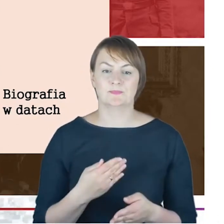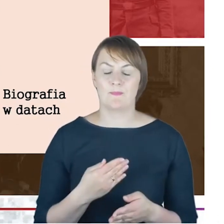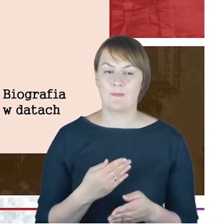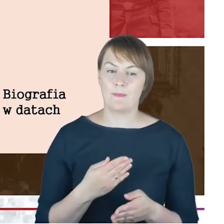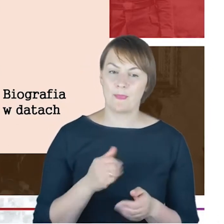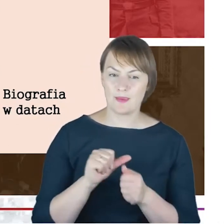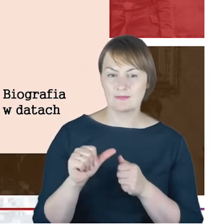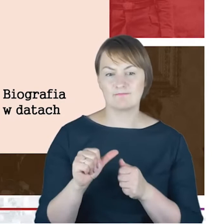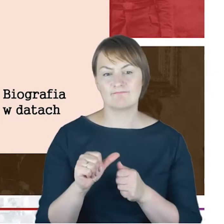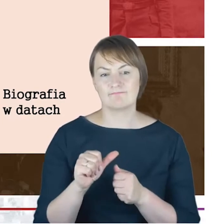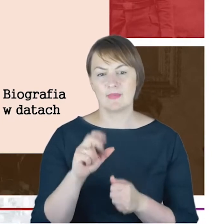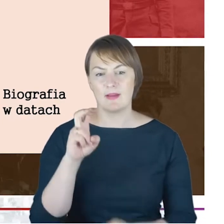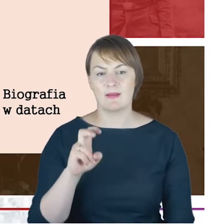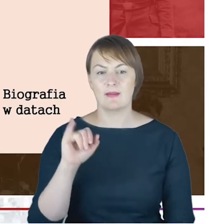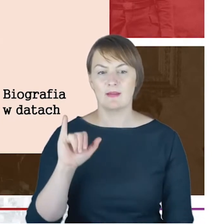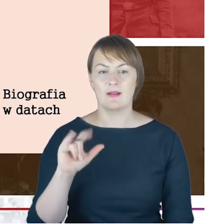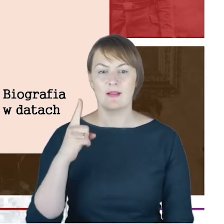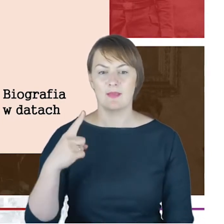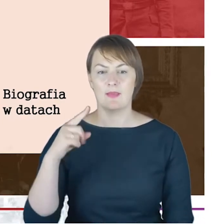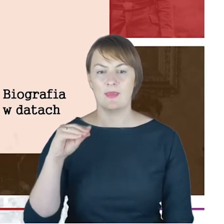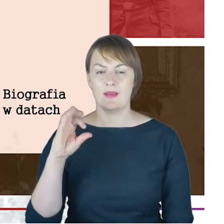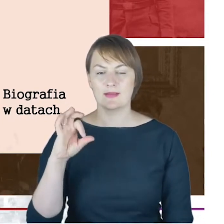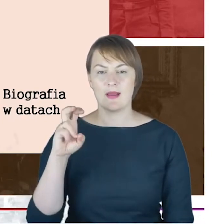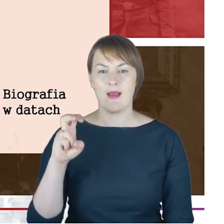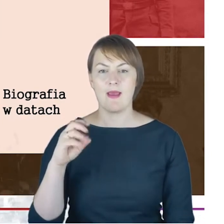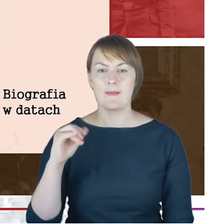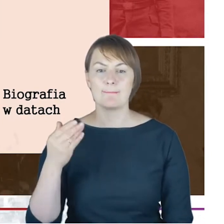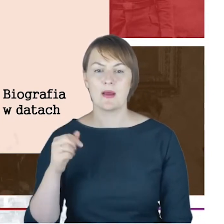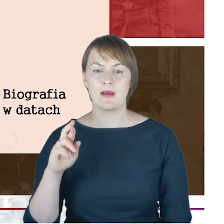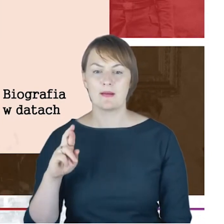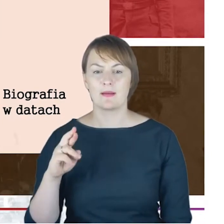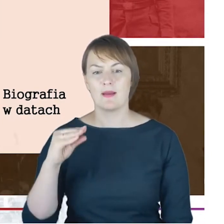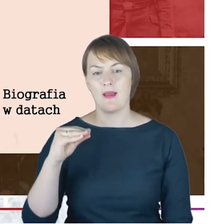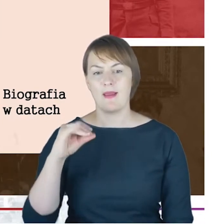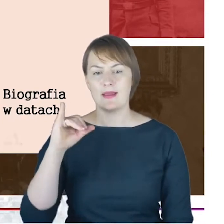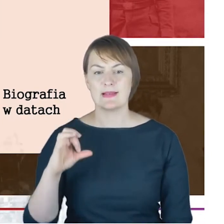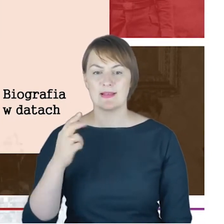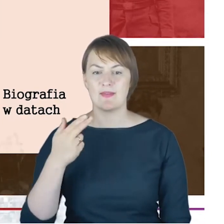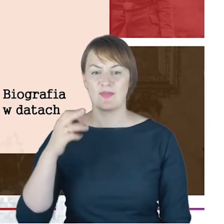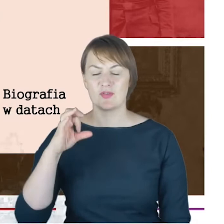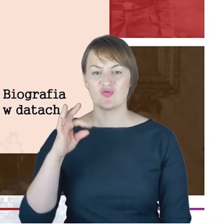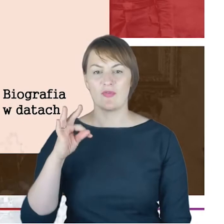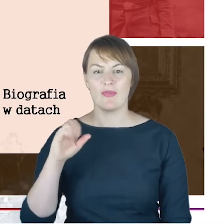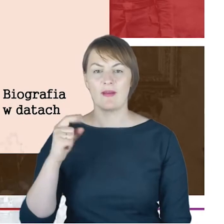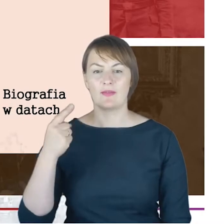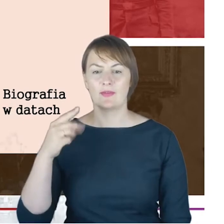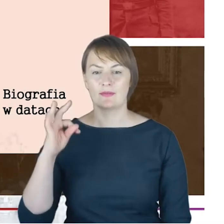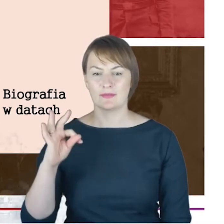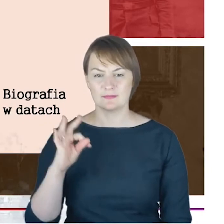Veitel-Heine-Eishenstadt (Kis Marton) dzisiaj jest to oczywiście wschodnia Austria wcześniej Kis Marton.